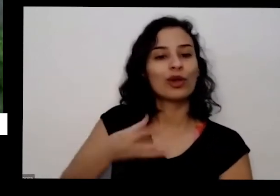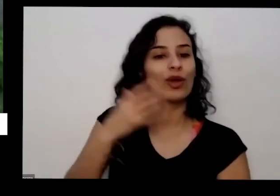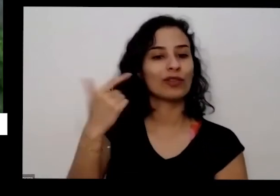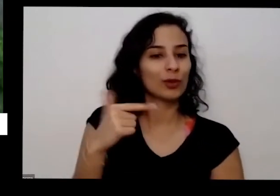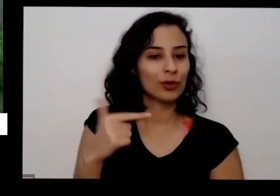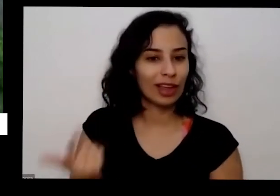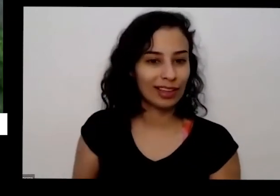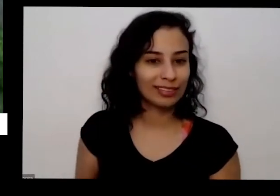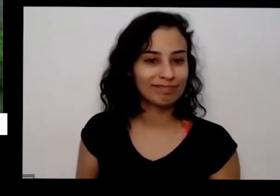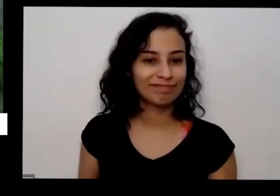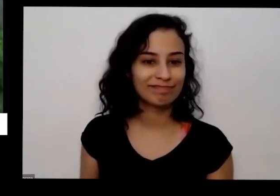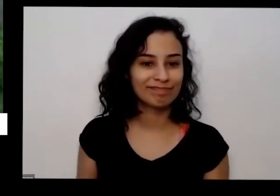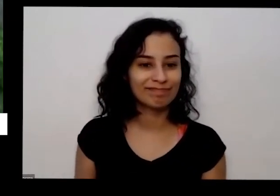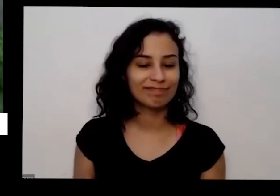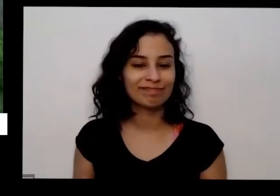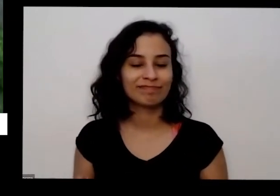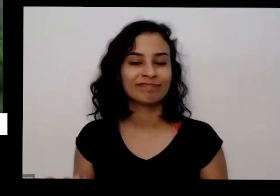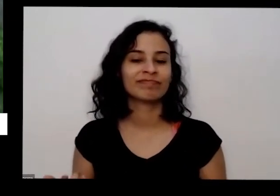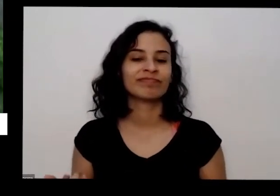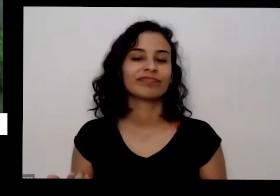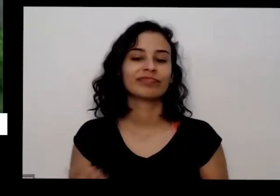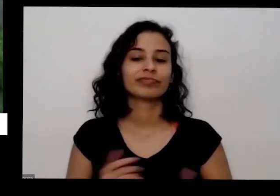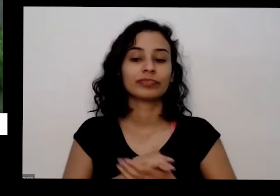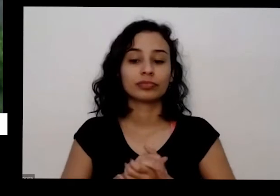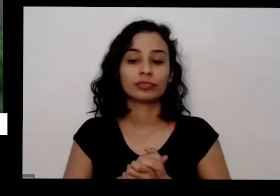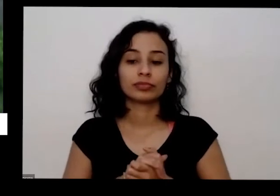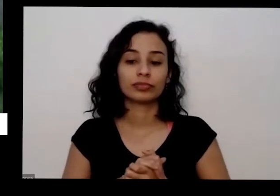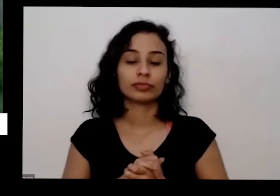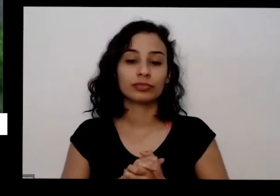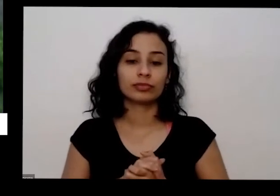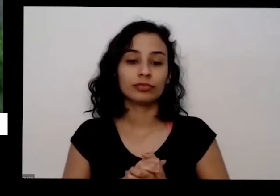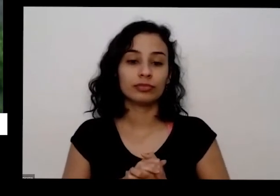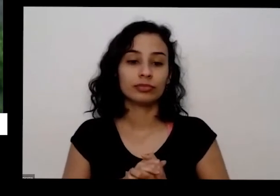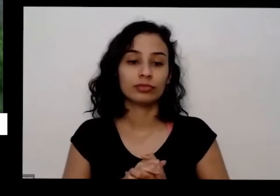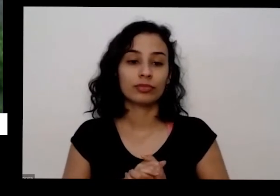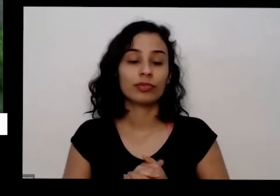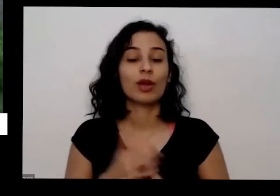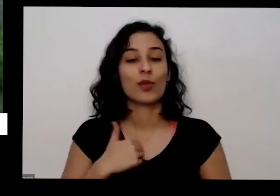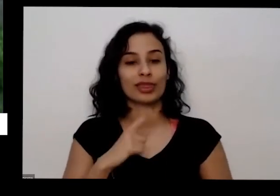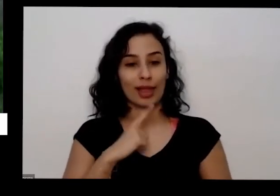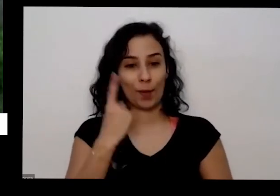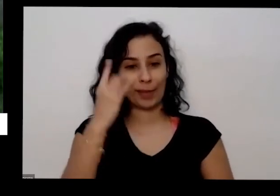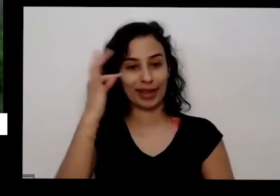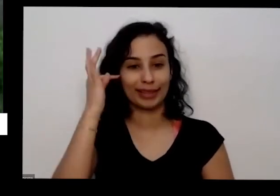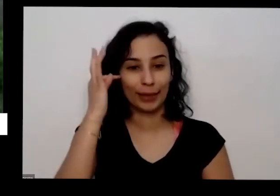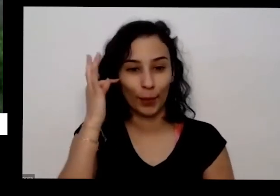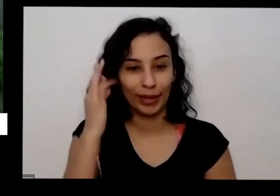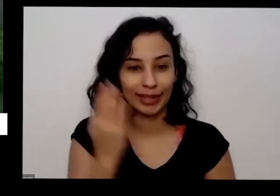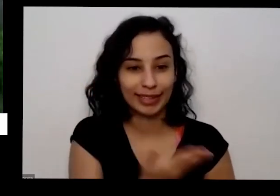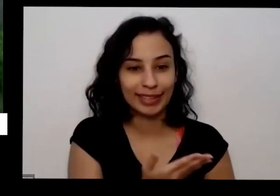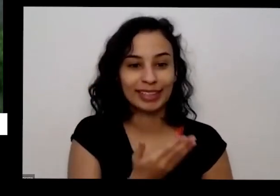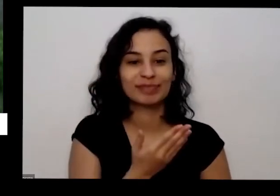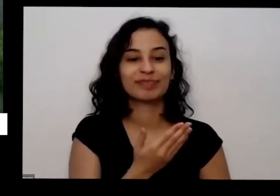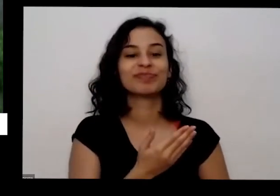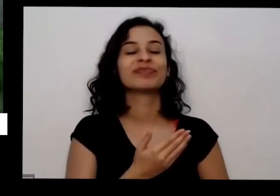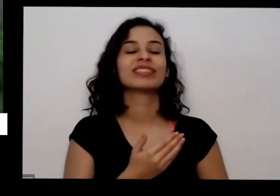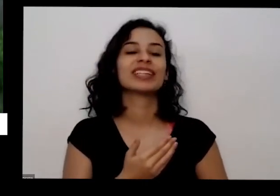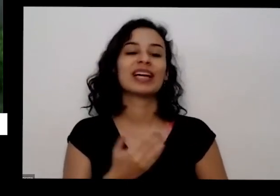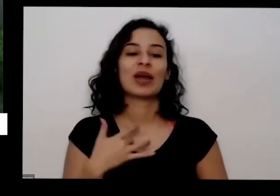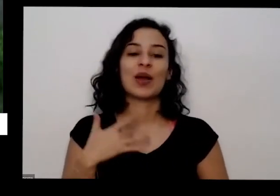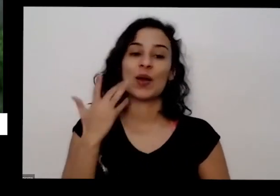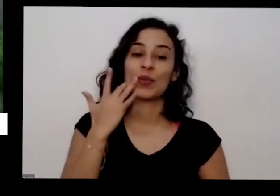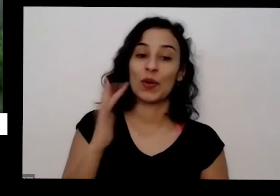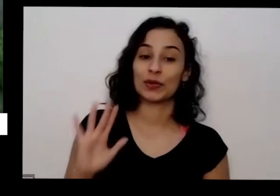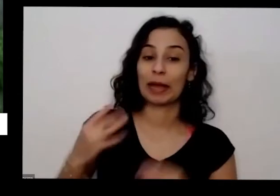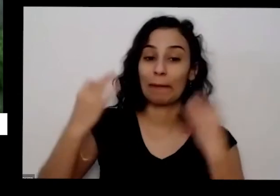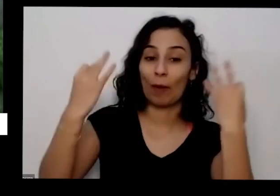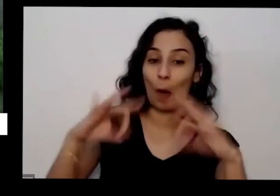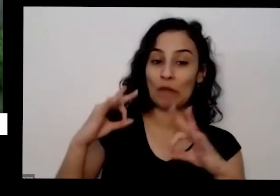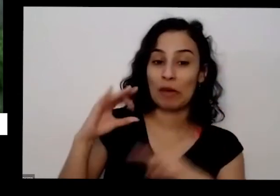e eu é até uma eu tenho até uma teoria para isso que vocês se confirma na ciência mas eu acho que